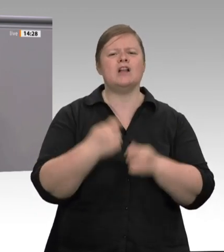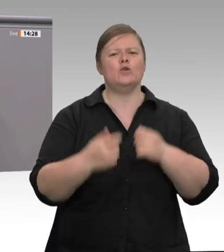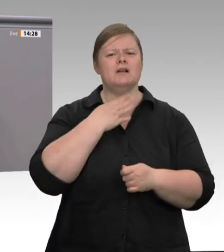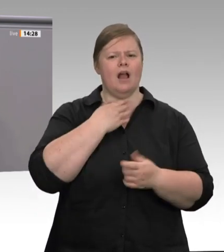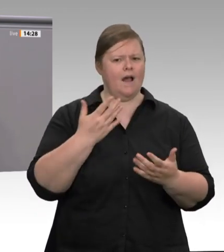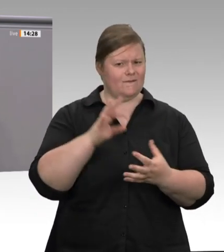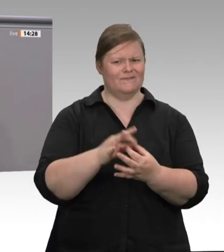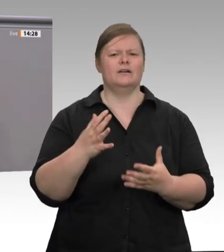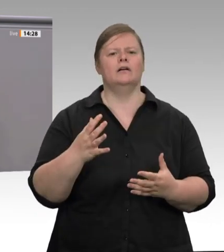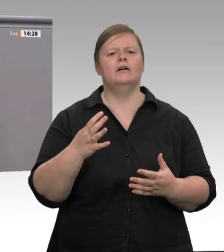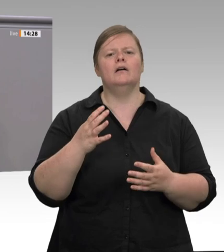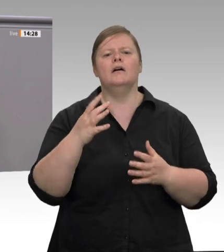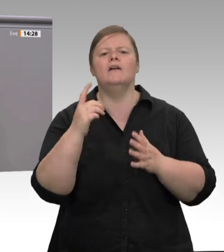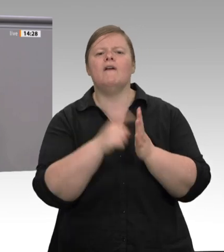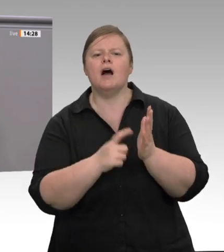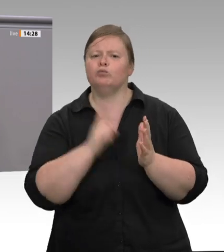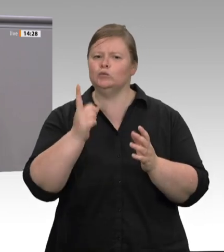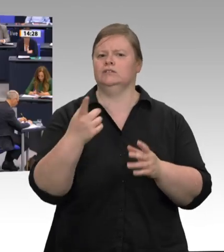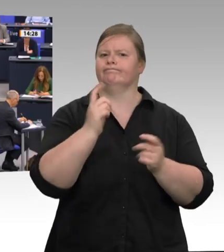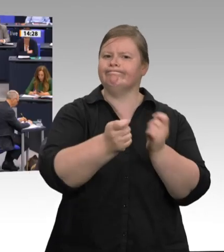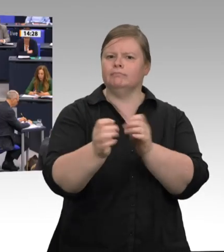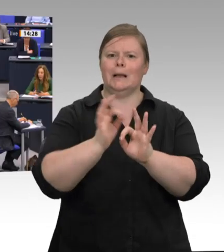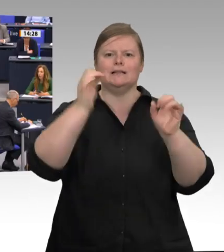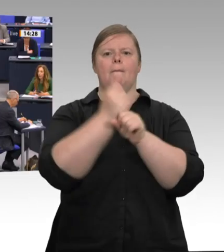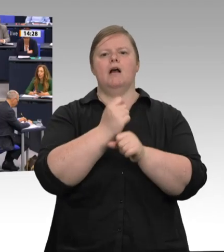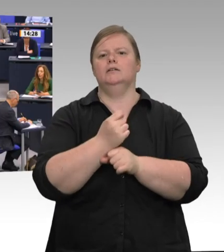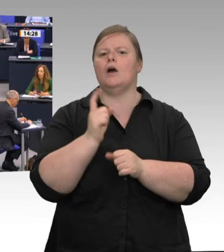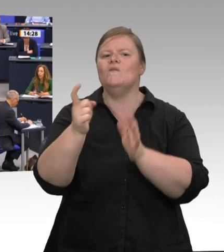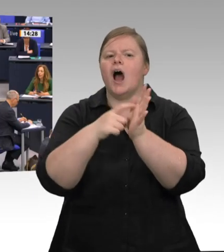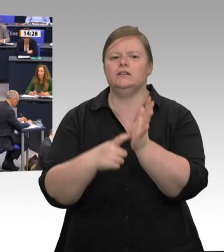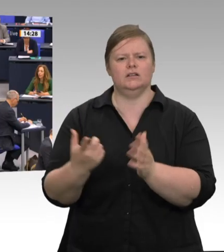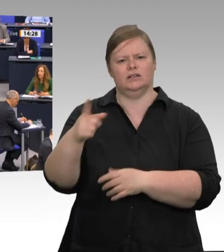zum Verbot von Werkverträgen am Widerstand der Fleischbranche und ihrer Lobby gescheitert